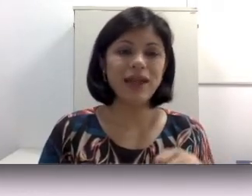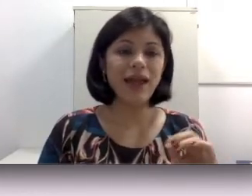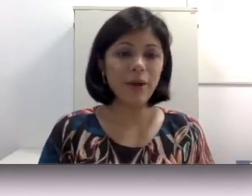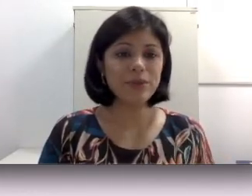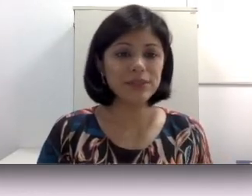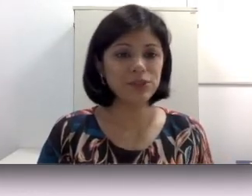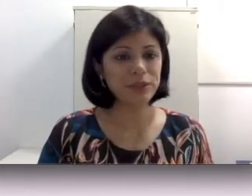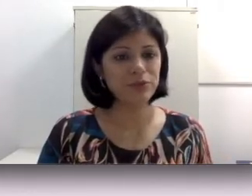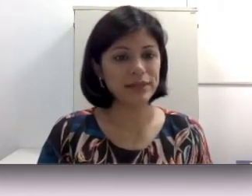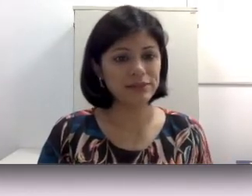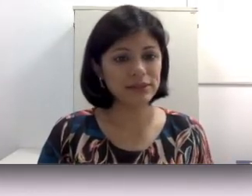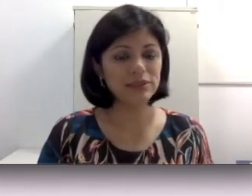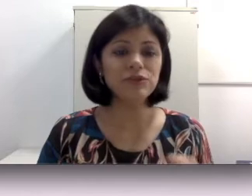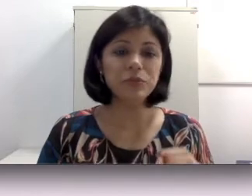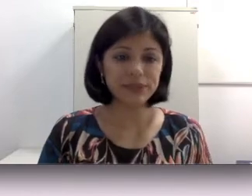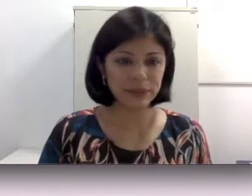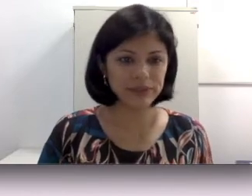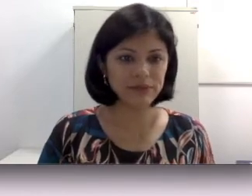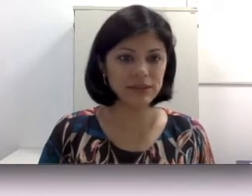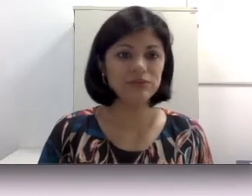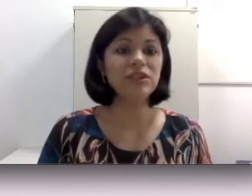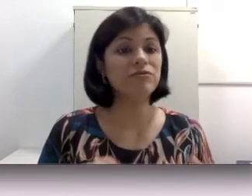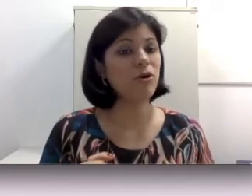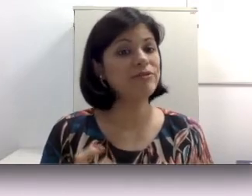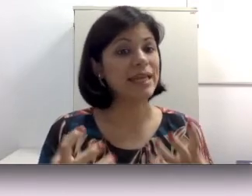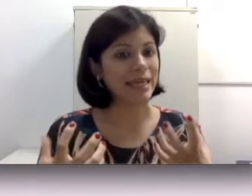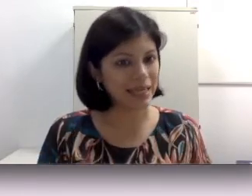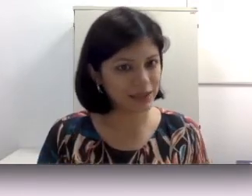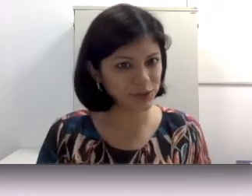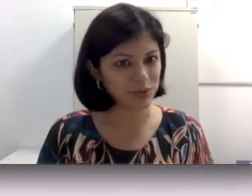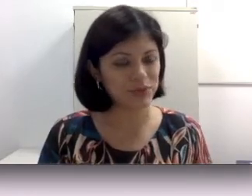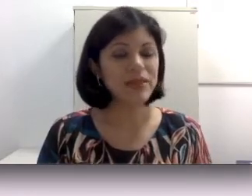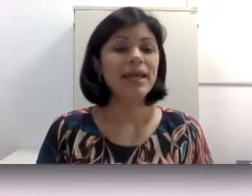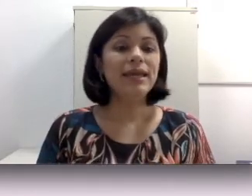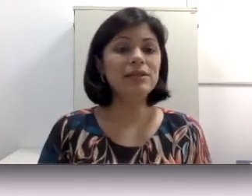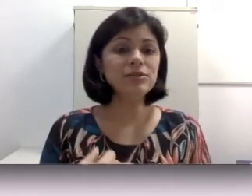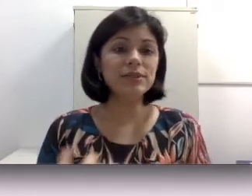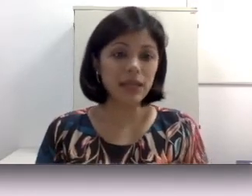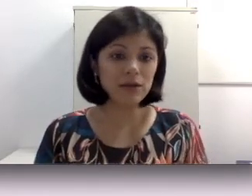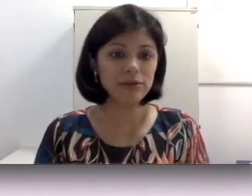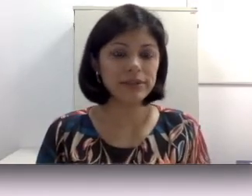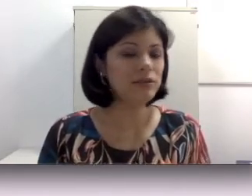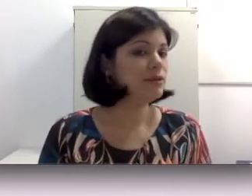um procedimento mais invasivo e por ser mais invasivo envolve riscos. Riscos inclusive